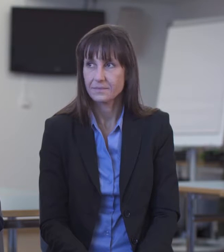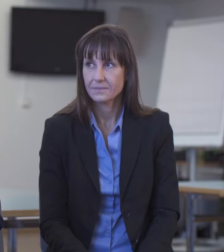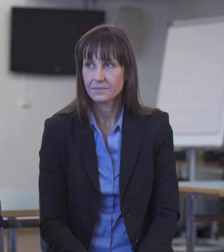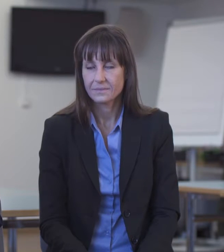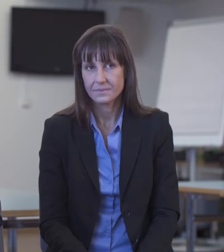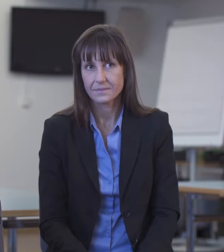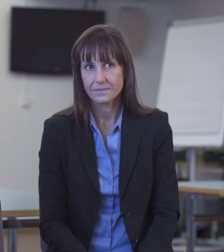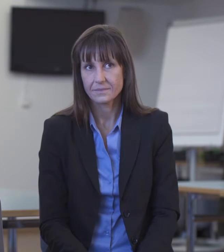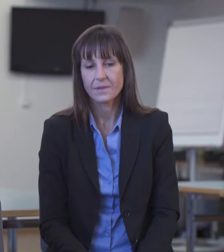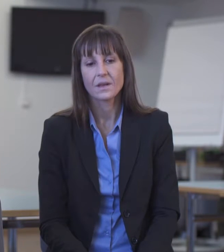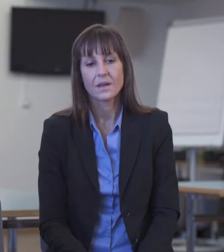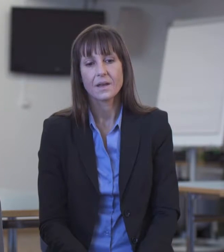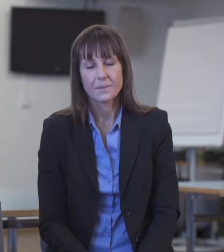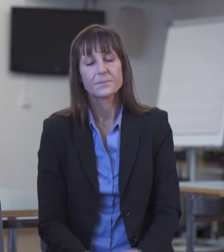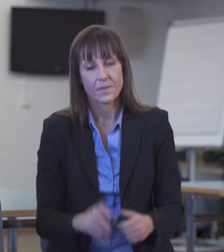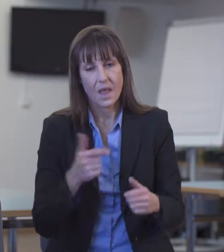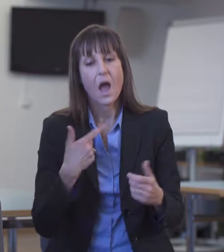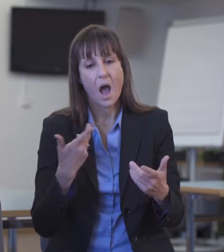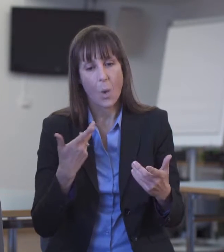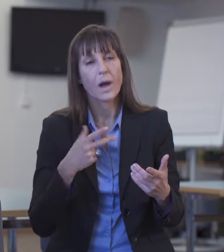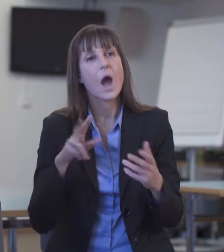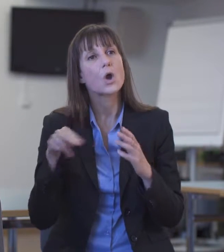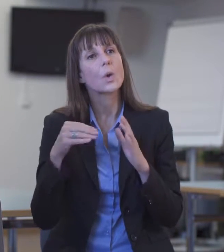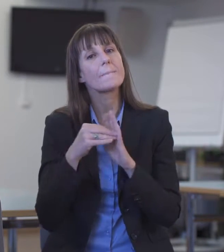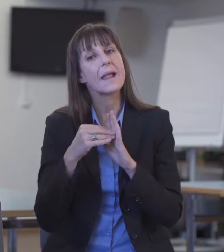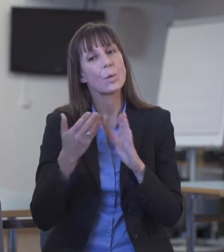Wir erhalten grundsätzlich Rückmeldungen bei der Zentralstelle Dolmetscherwesen.